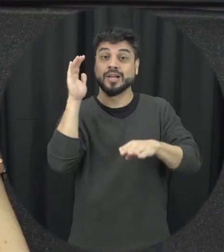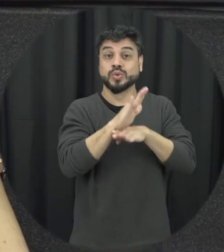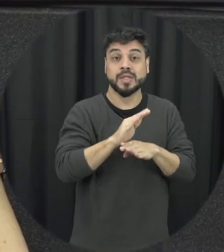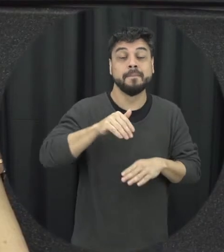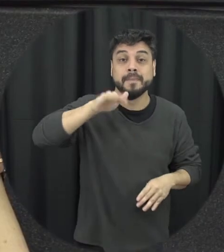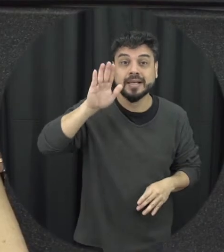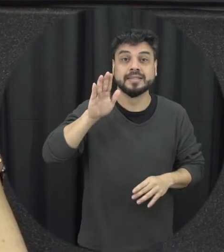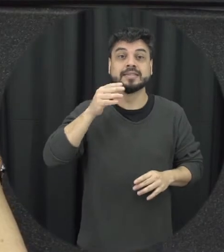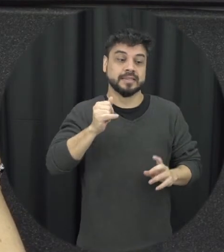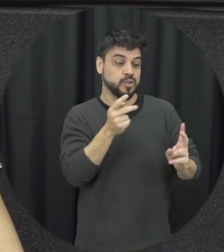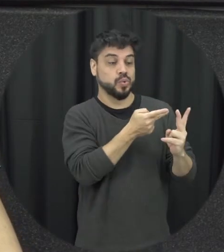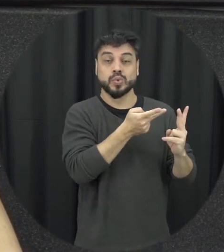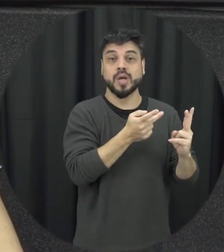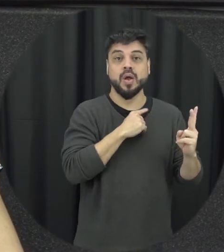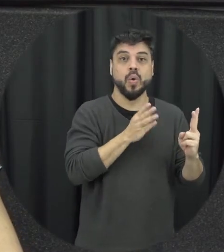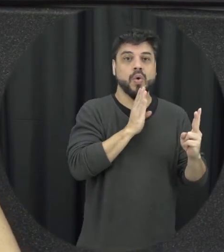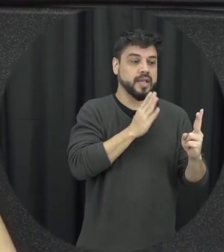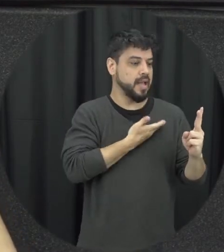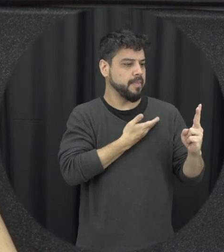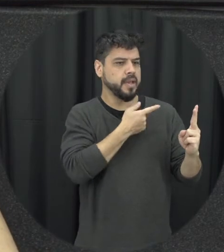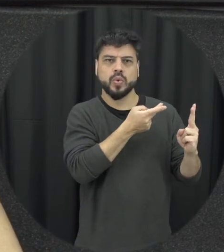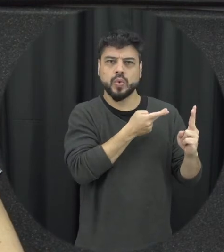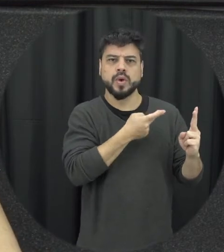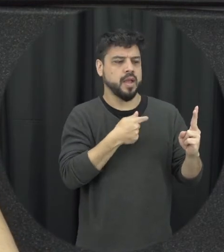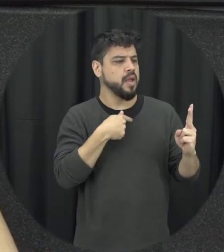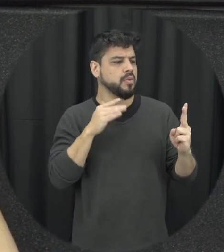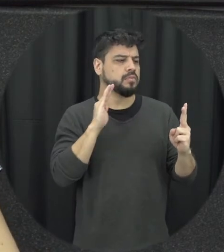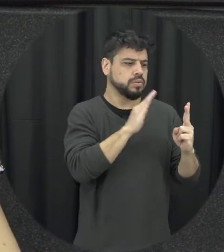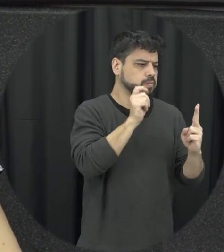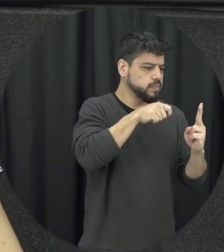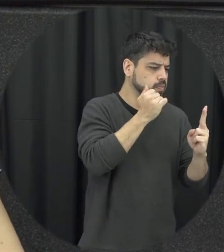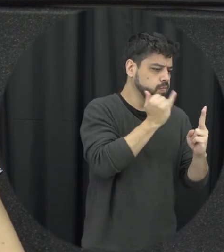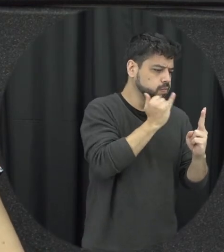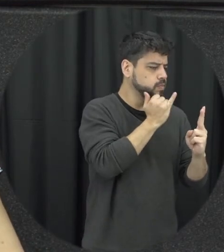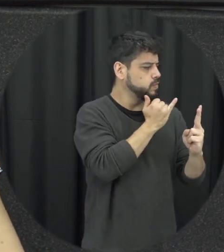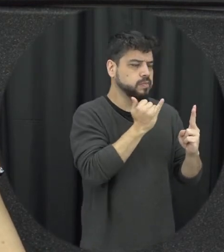quando a gente conhece aquele que quem quiser ser um amigo né um casal de amigos que estão ali em